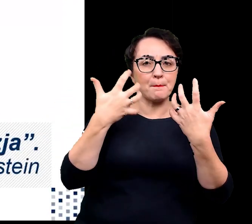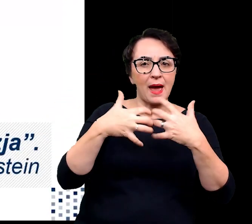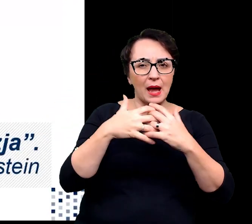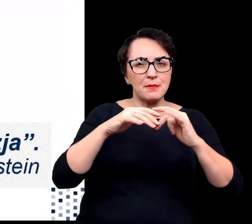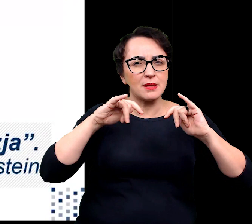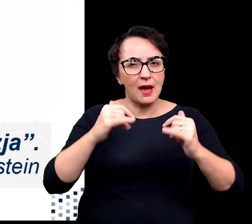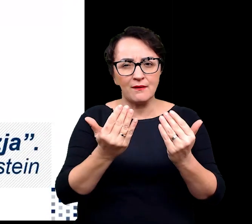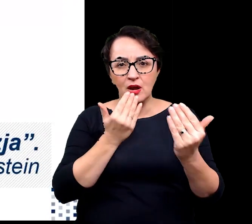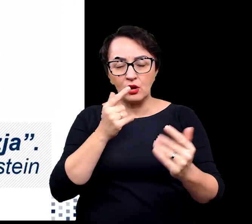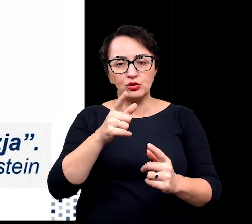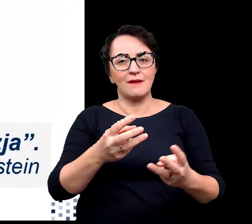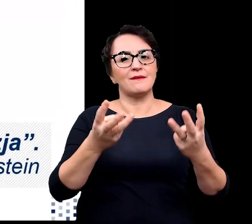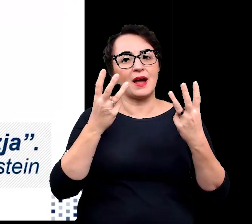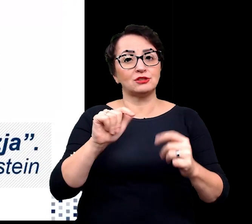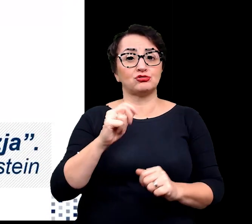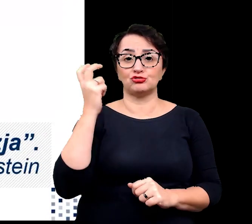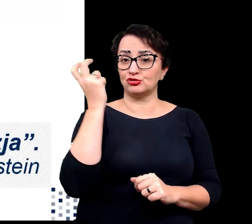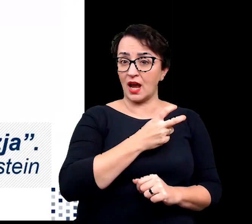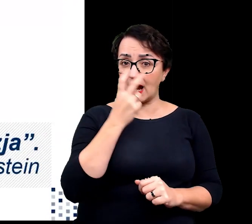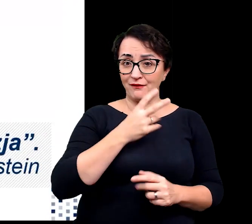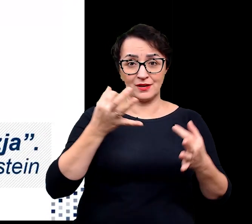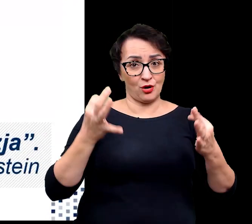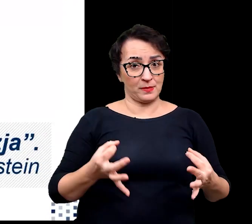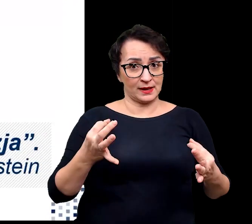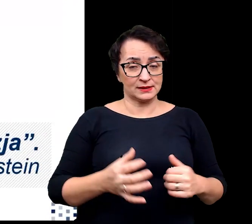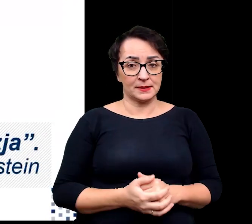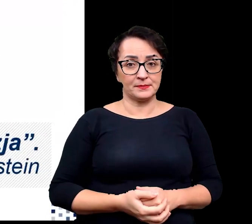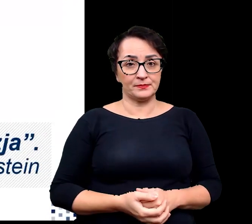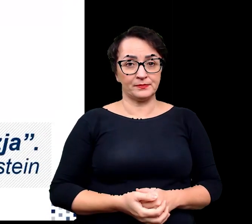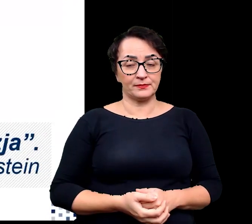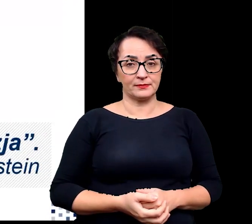jest niezwykle interesujące w obecnym czasie.